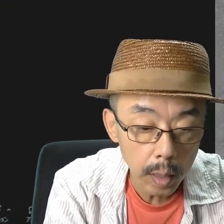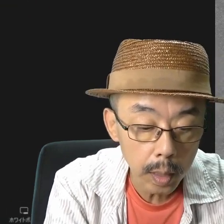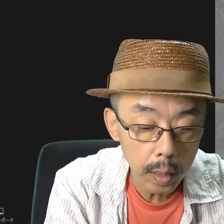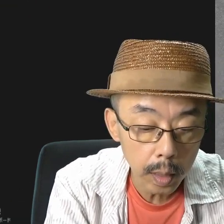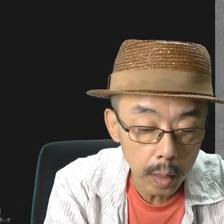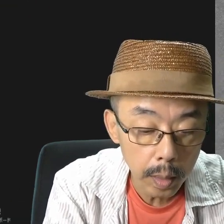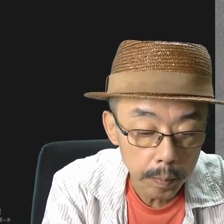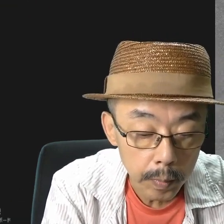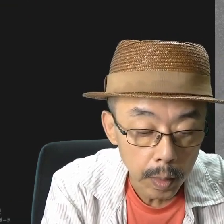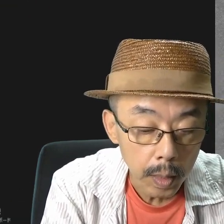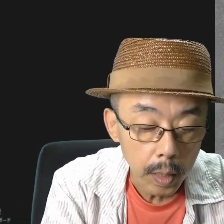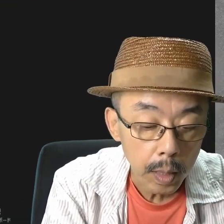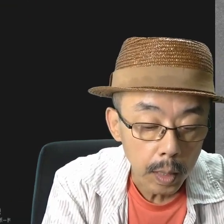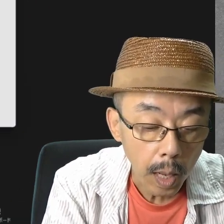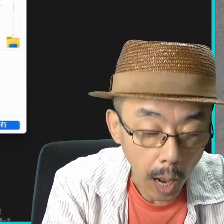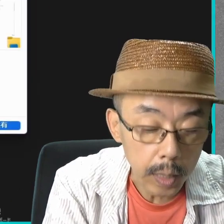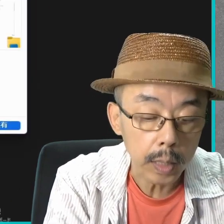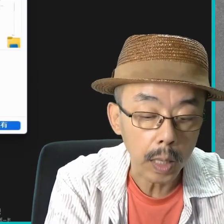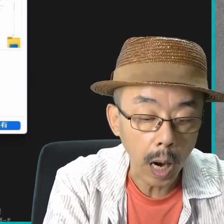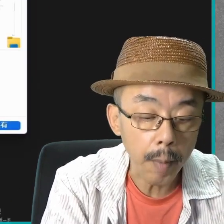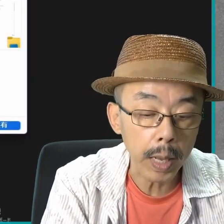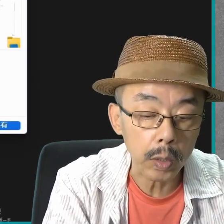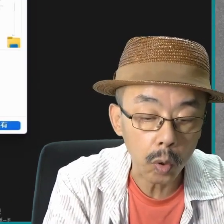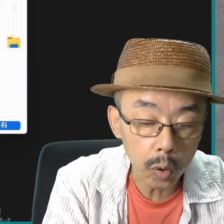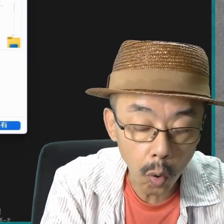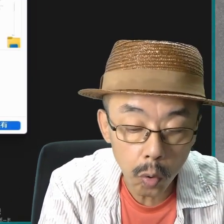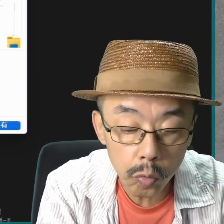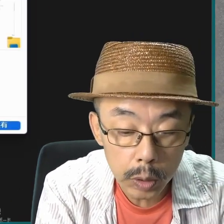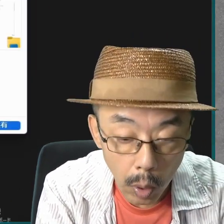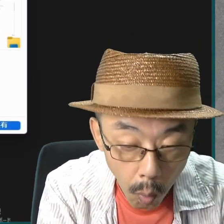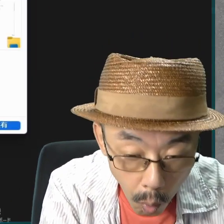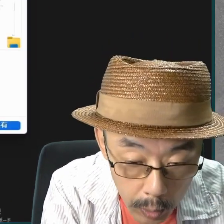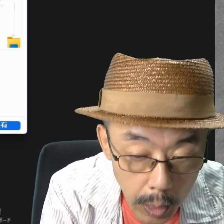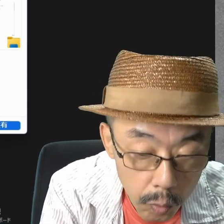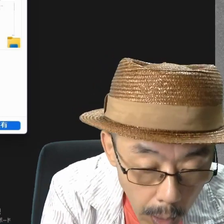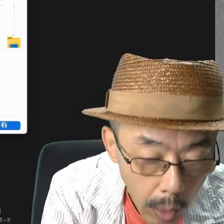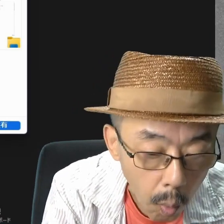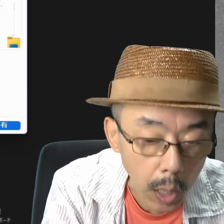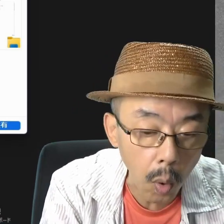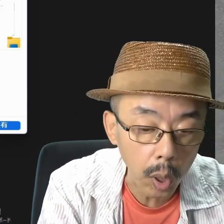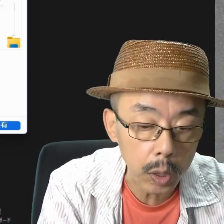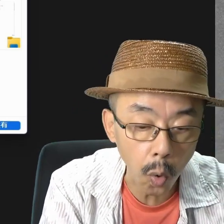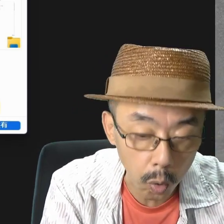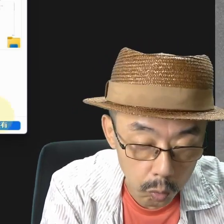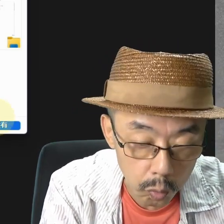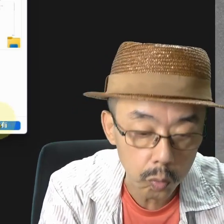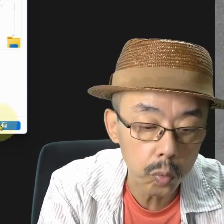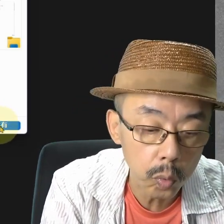画面共有してみます。